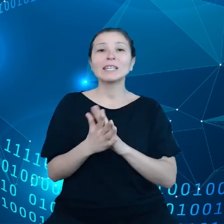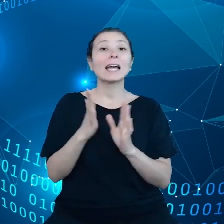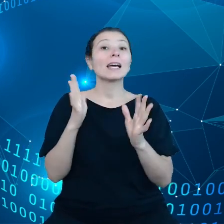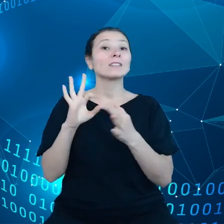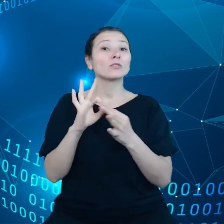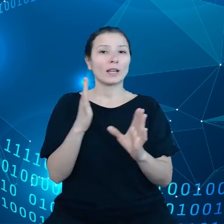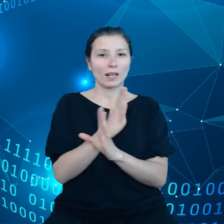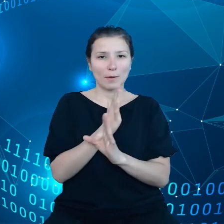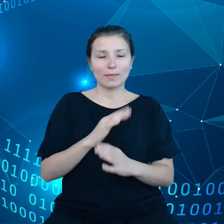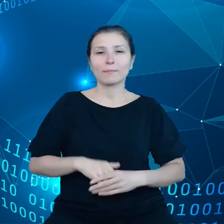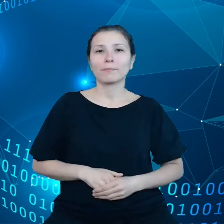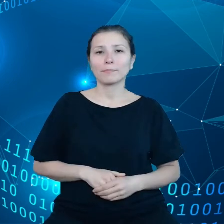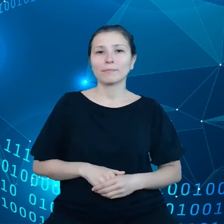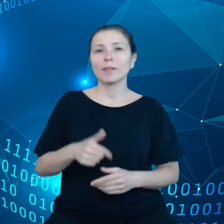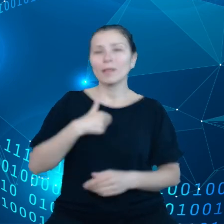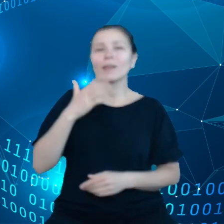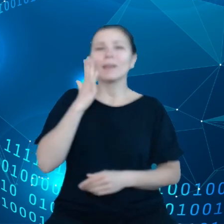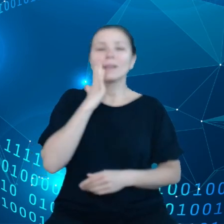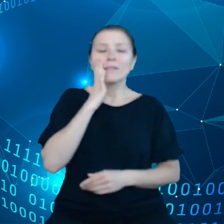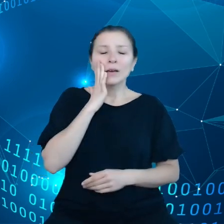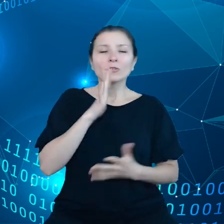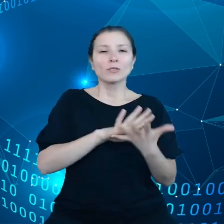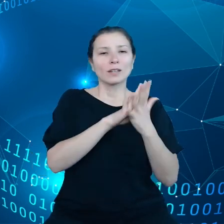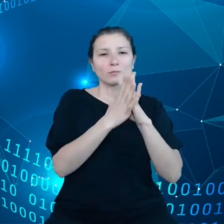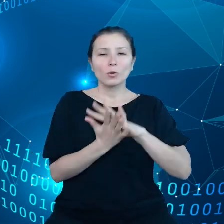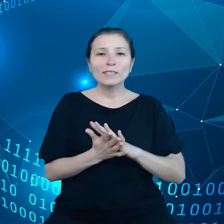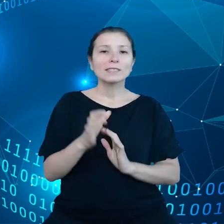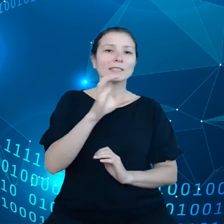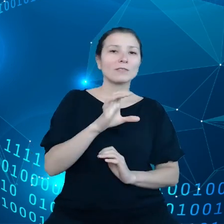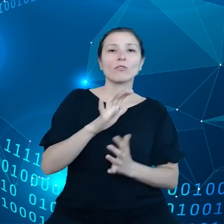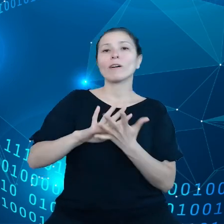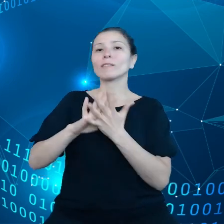Wiemy, że transformacja cyfrowa i klimatyczna to są dwie najistotniejsze